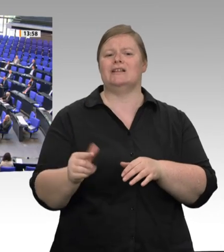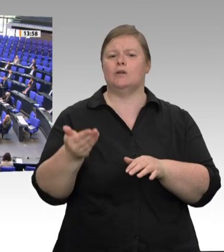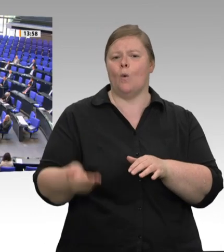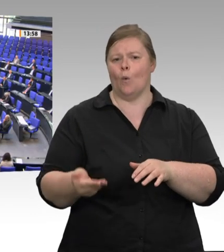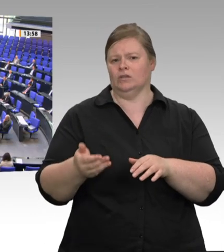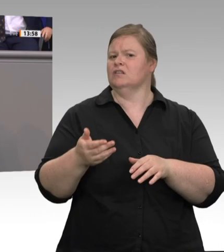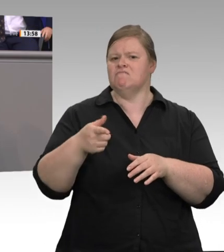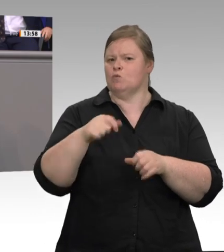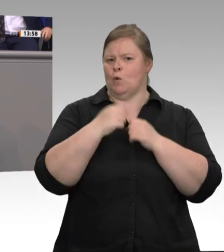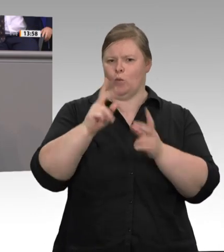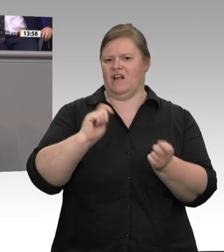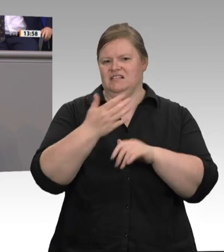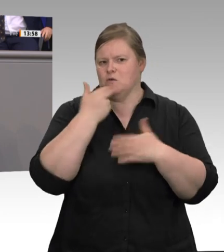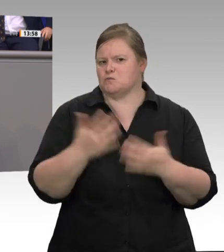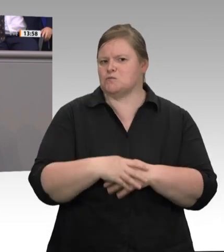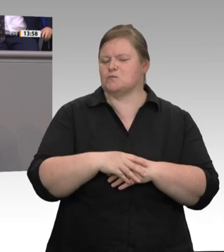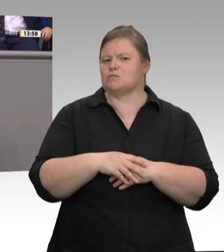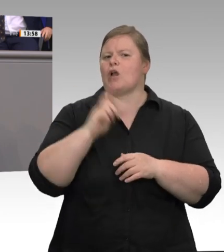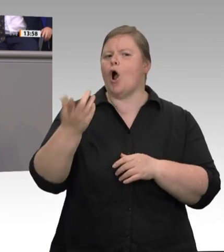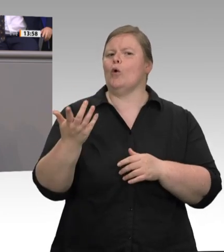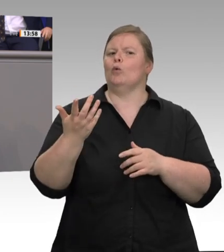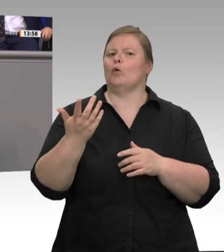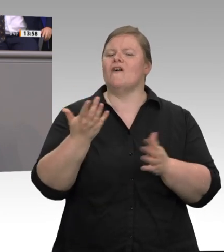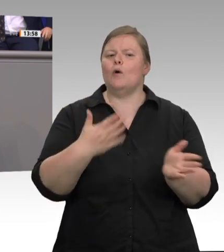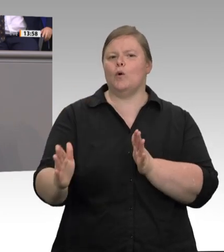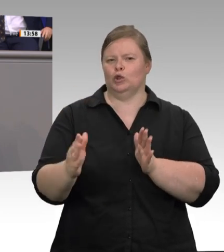sind gut und richtig. Digitale Zeiterfassung: Wie wollen wir denn die Einhaltung des Mindestlohns